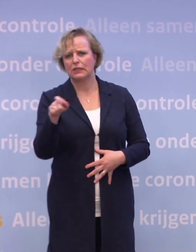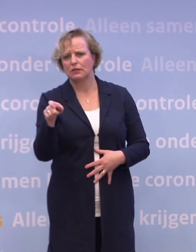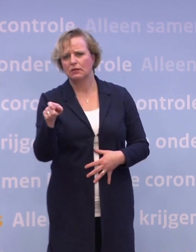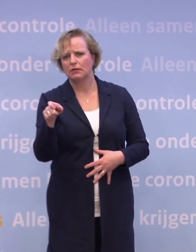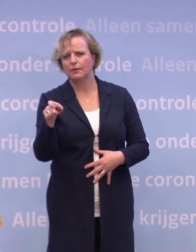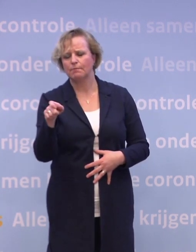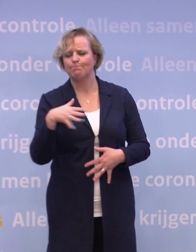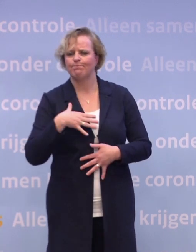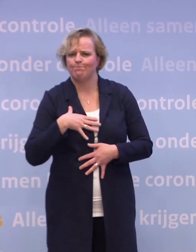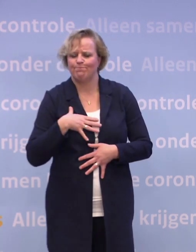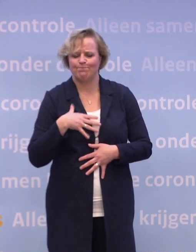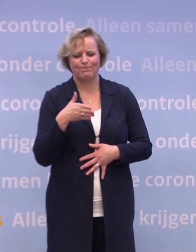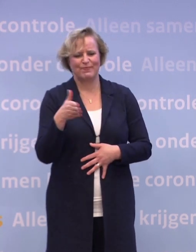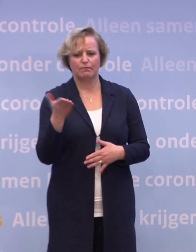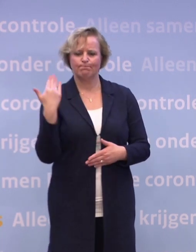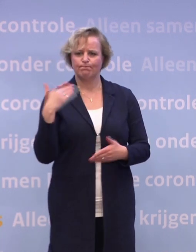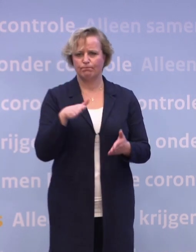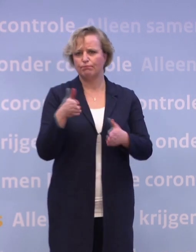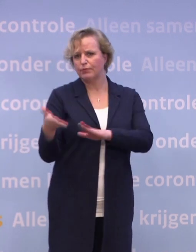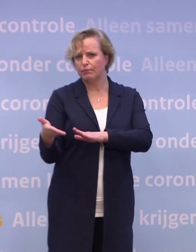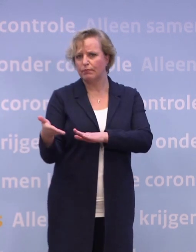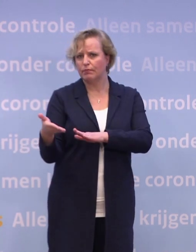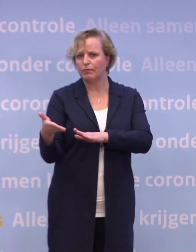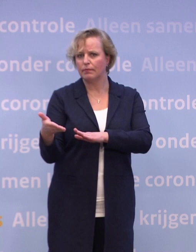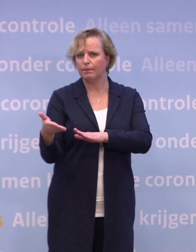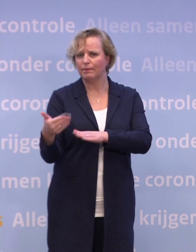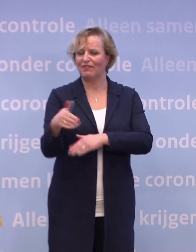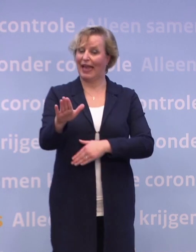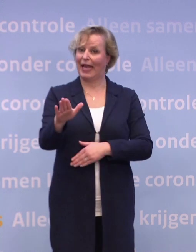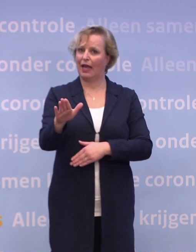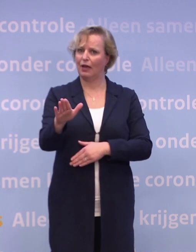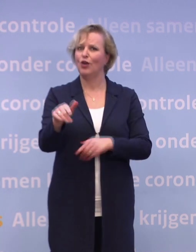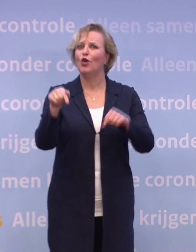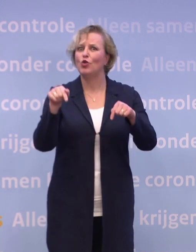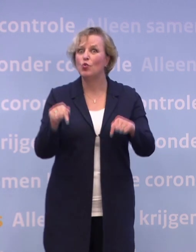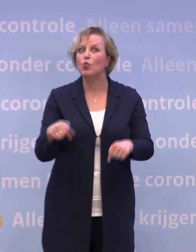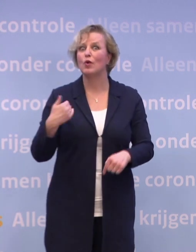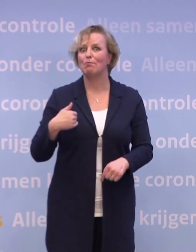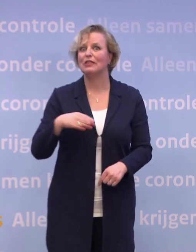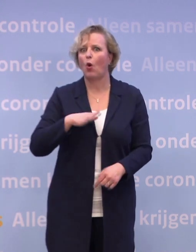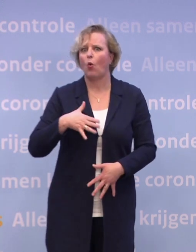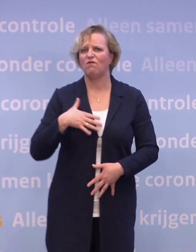Een dierbare van wie ze afscheid hebben moeten nemen. Juist nu voelen mensen zich extra eenzaam.